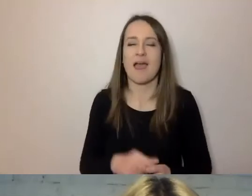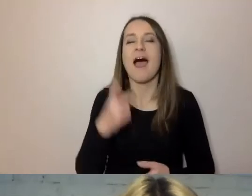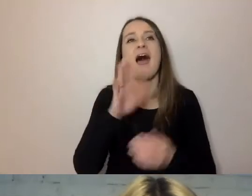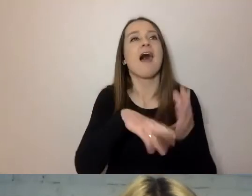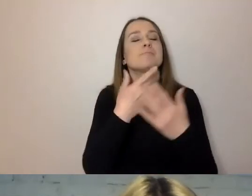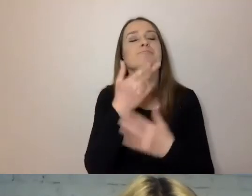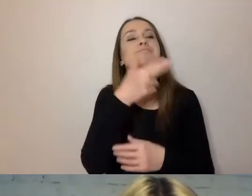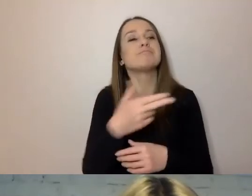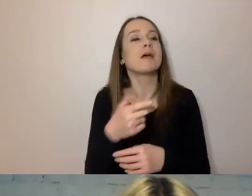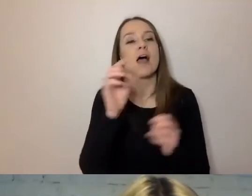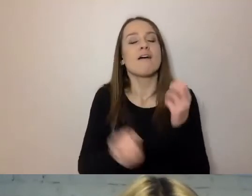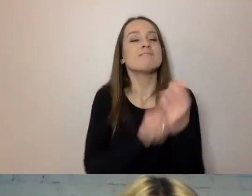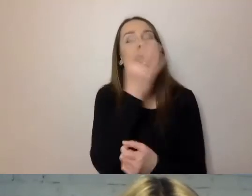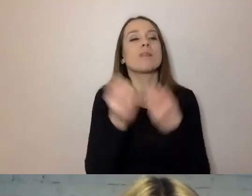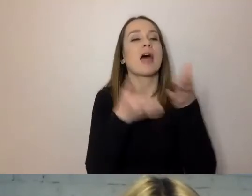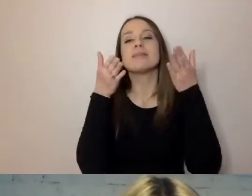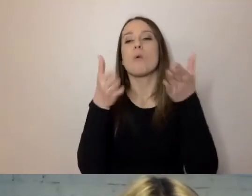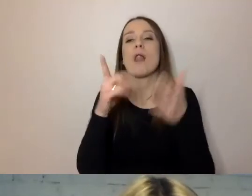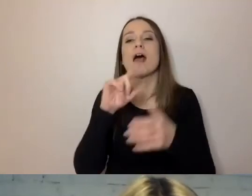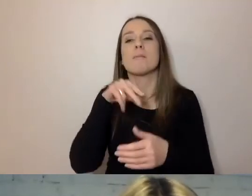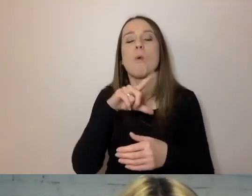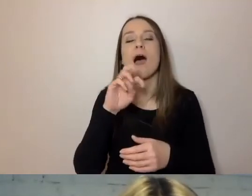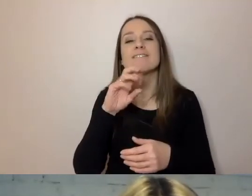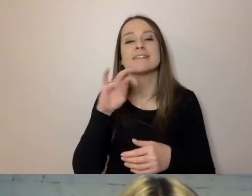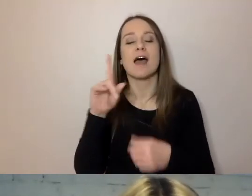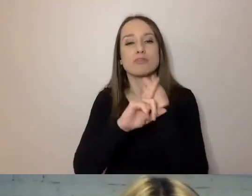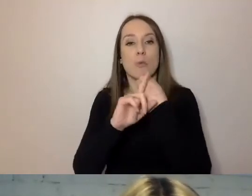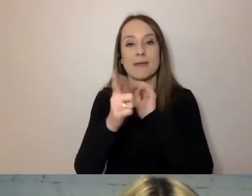która znajduje się przy ulicy Puławskiej pod nr. 17,